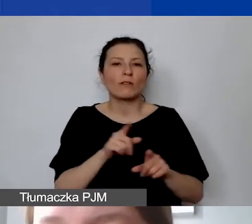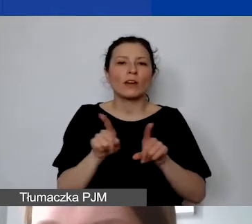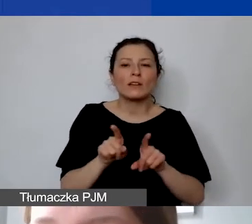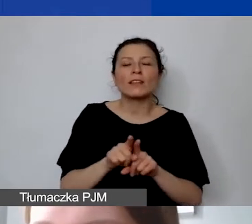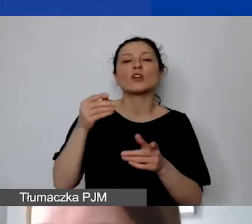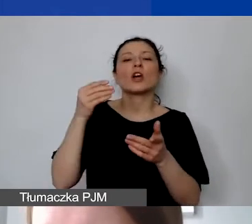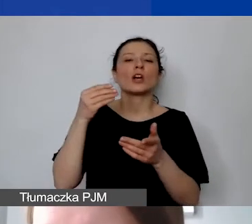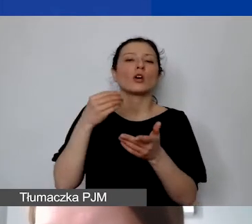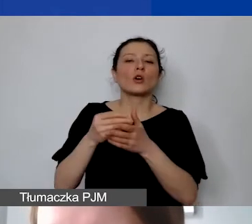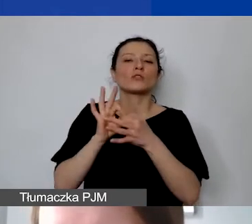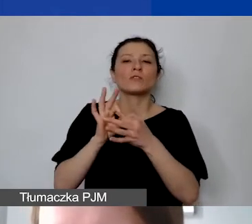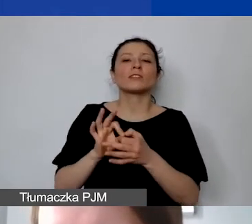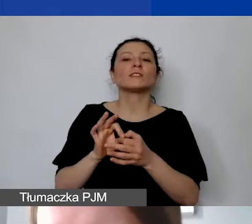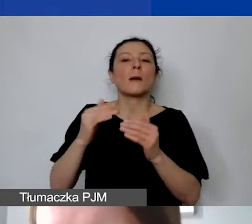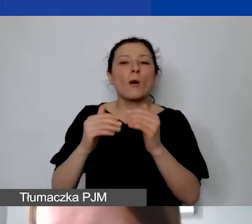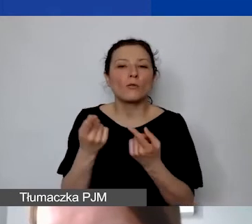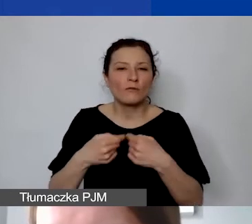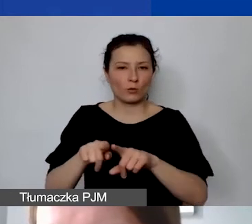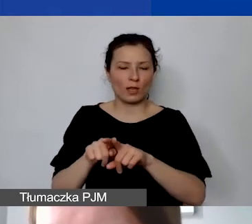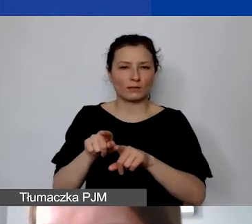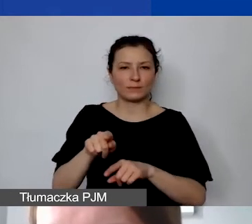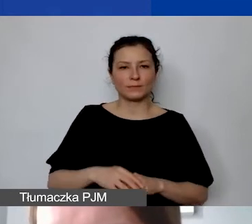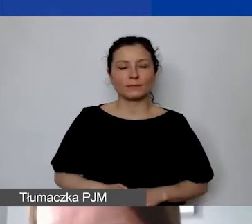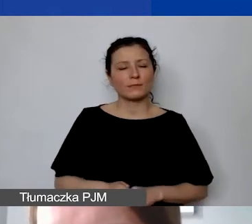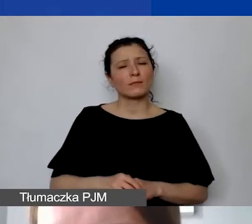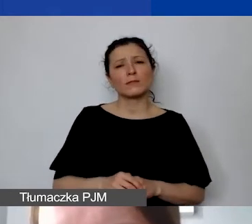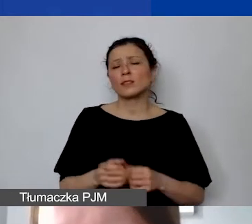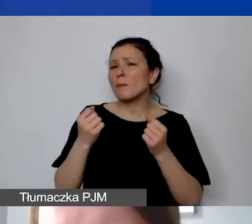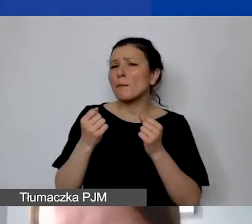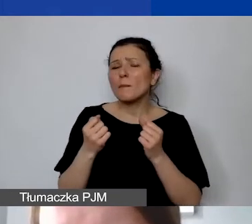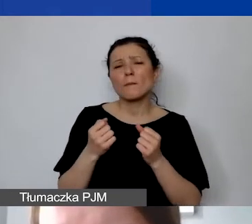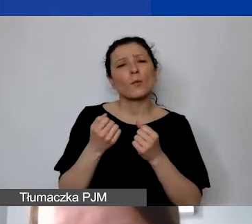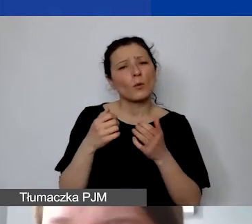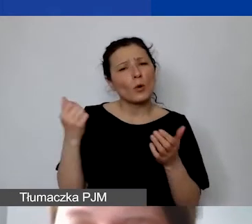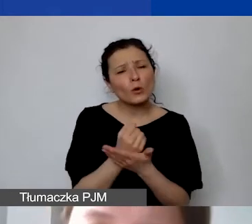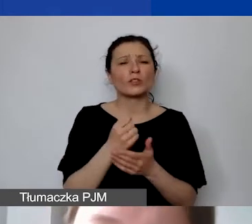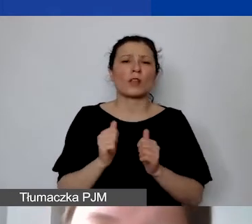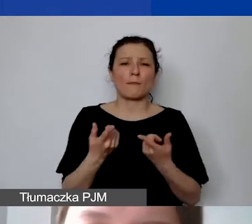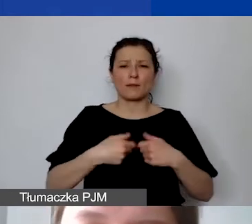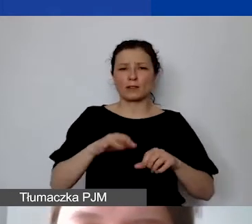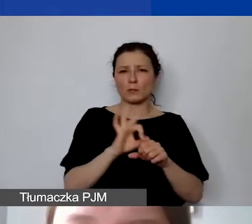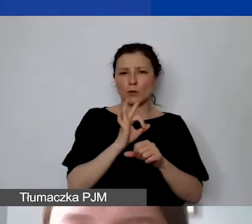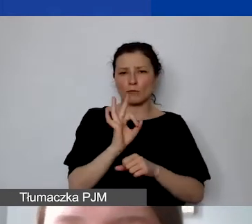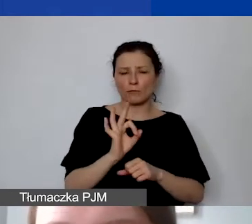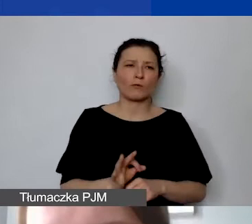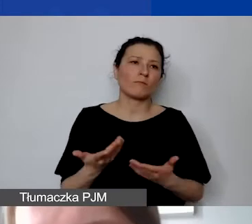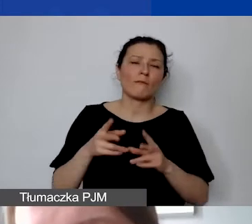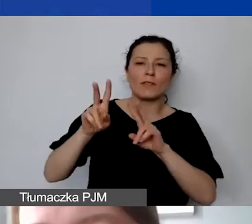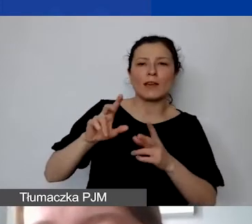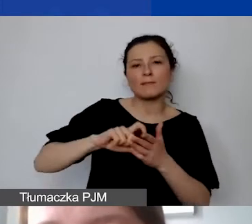które są niezbędne do realizacji państwa projektu. Czy to będzie wynajem sali, czy zakwaterowanie,